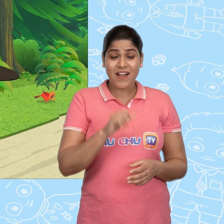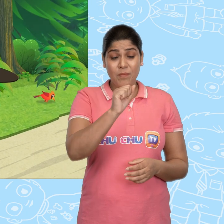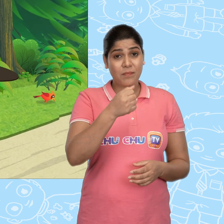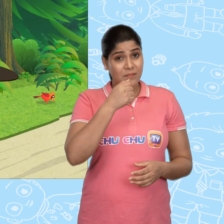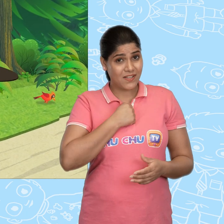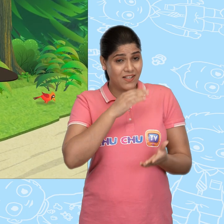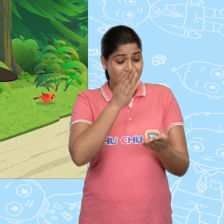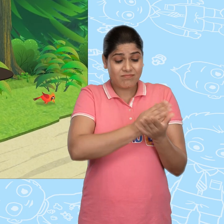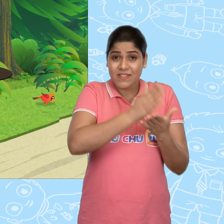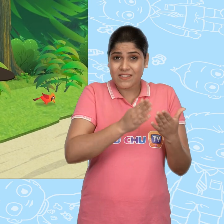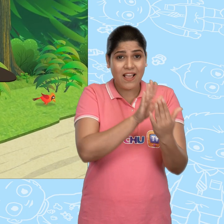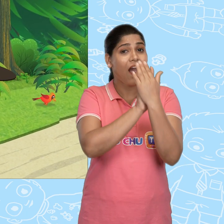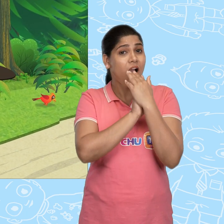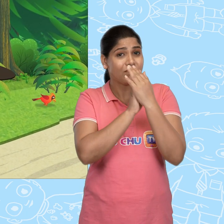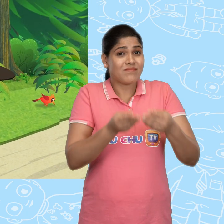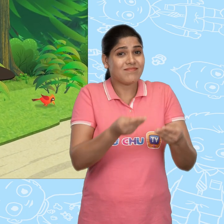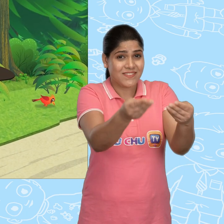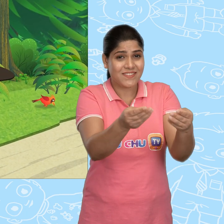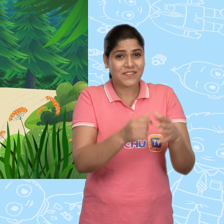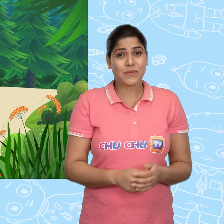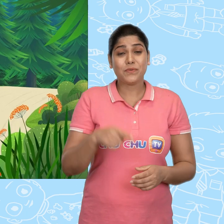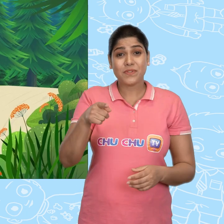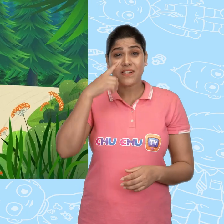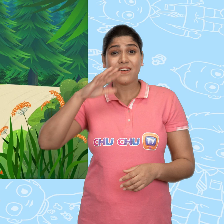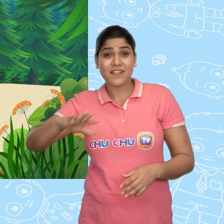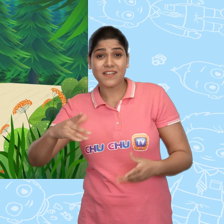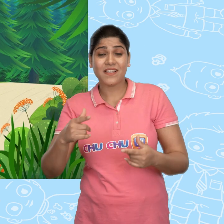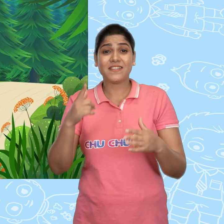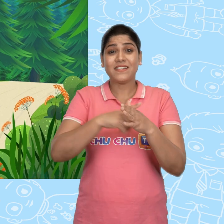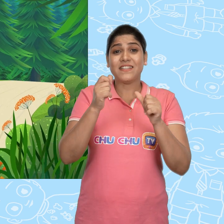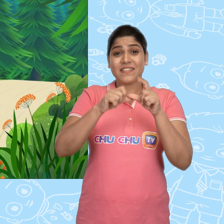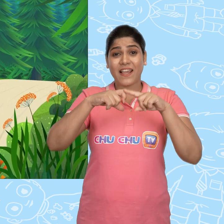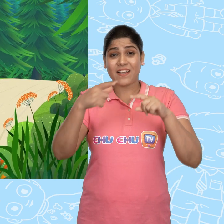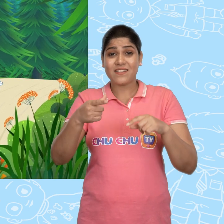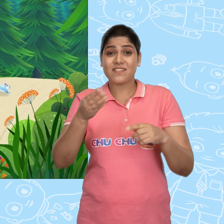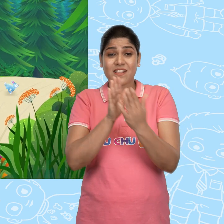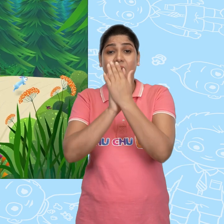आप मेरा sandwich ले लीजिए। उस लड़की ने Jack का sandwich ले लिया.